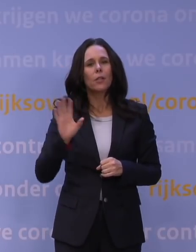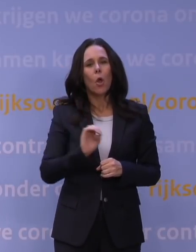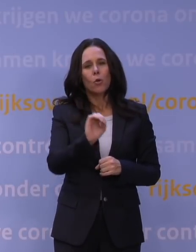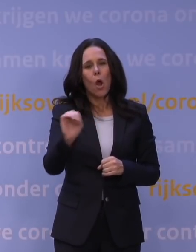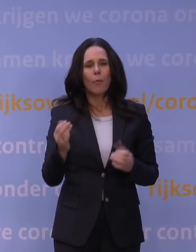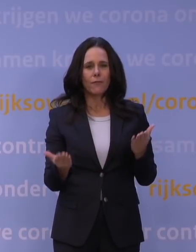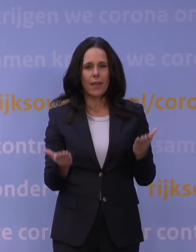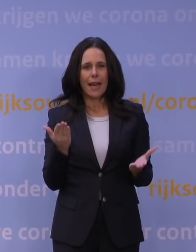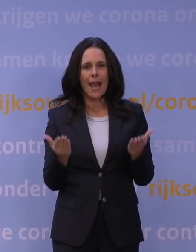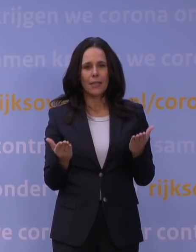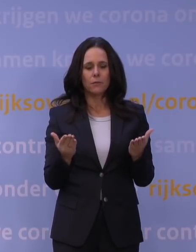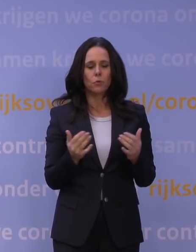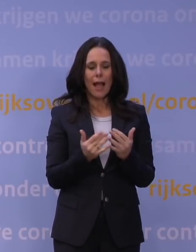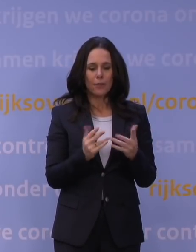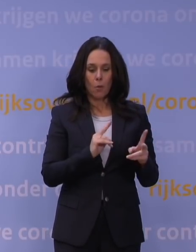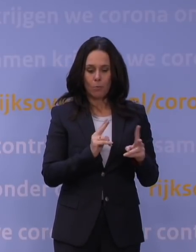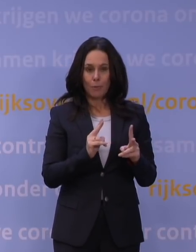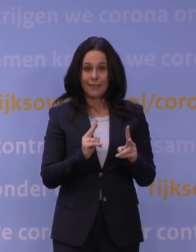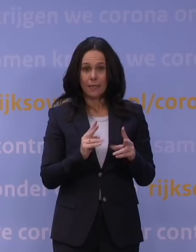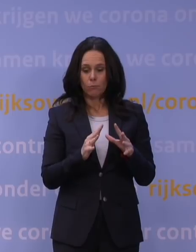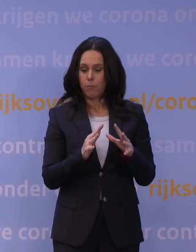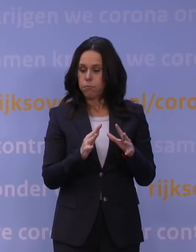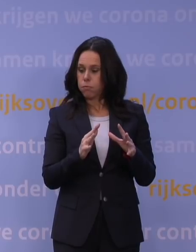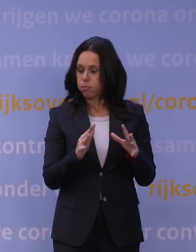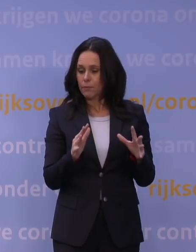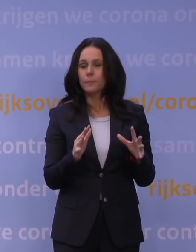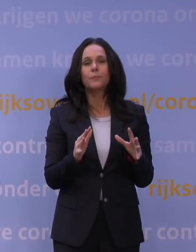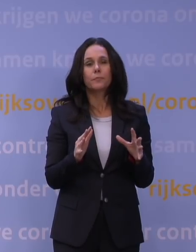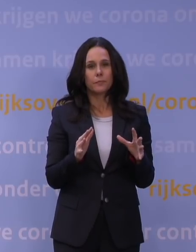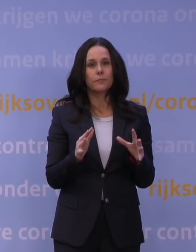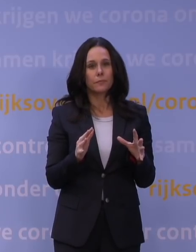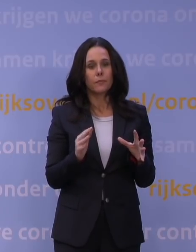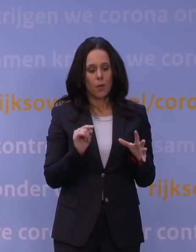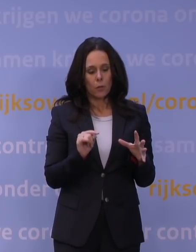Toen de aantallen opliepen, het aantal besmettingen, hebben we ook steeds, als we door die grenswaarde heen gingen,